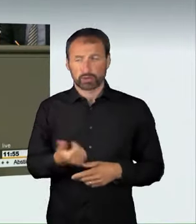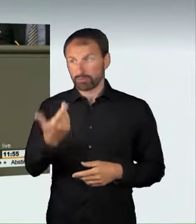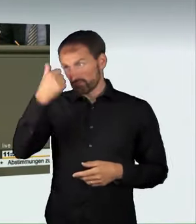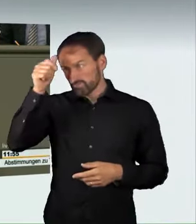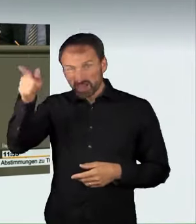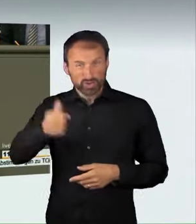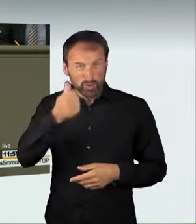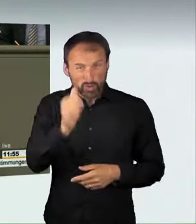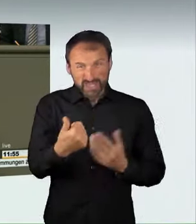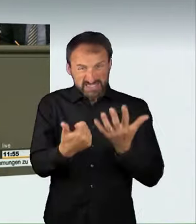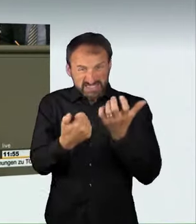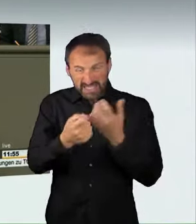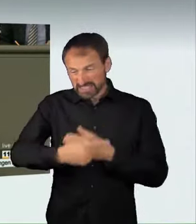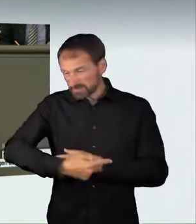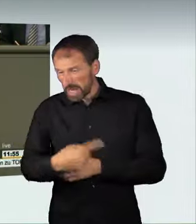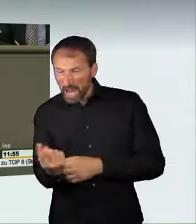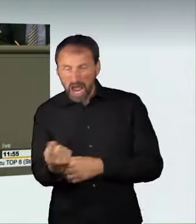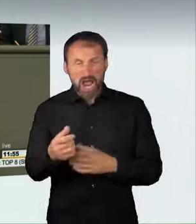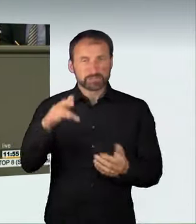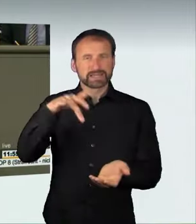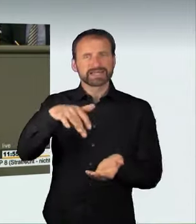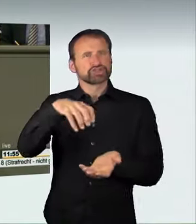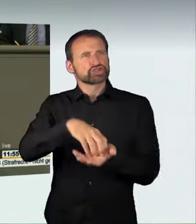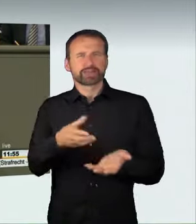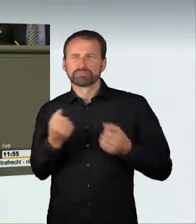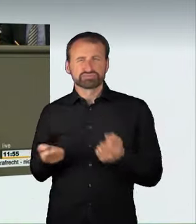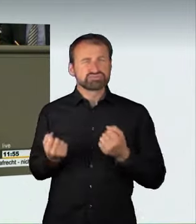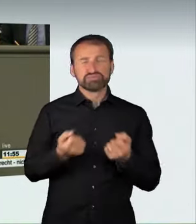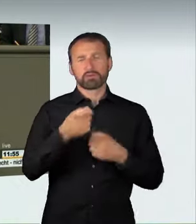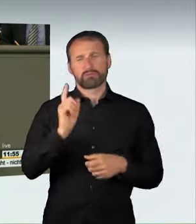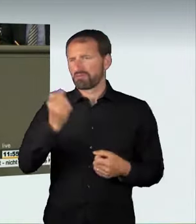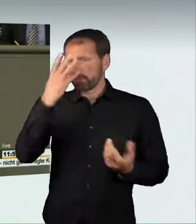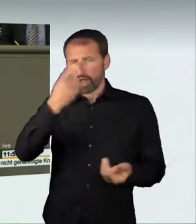dann nimmt man den Tod von Passanten und anderen Verkehrsteilnehmern billigend in Kauf,